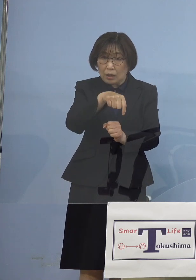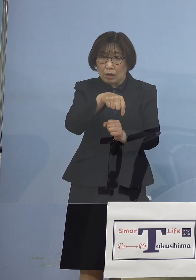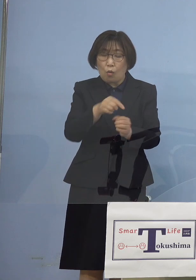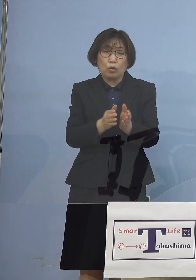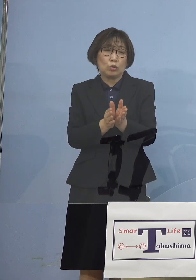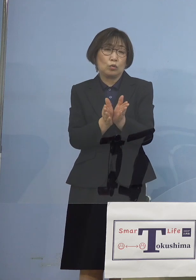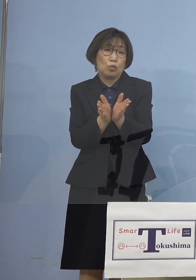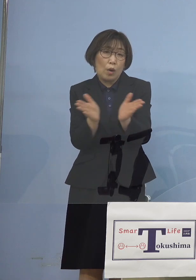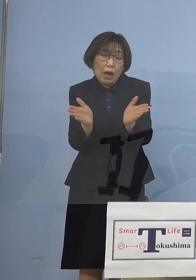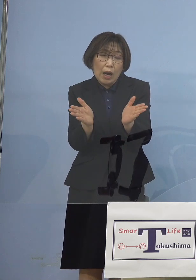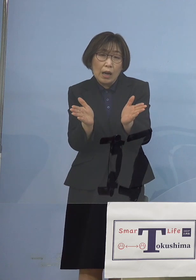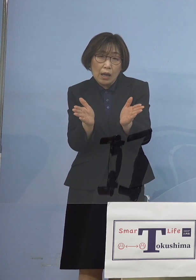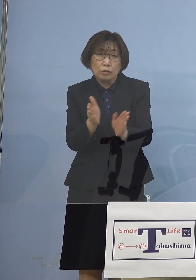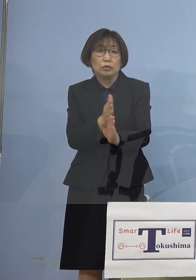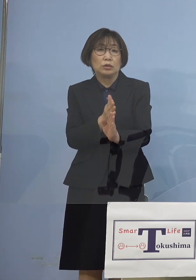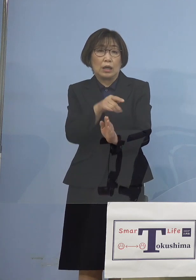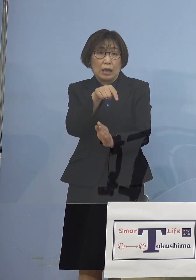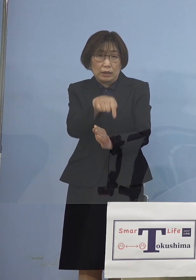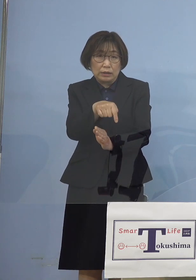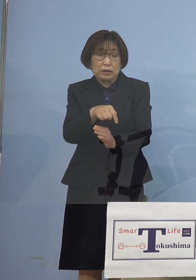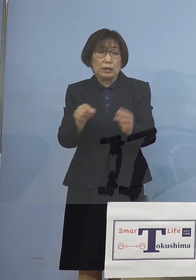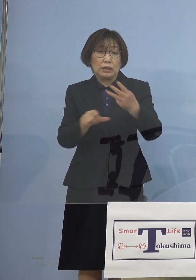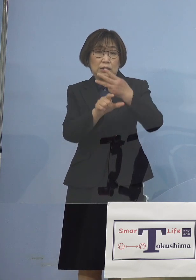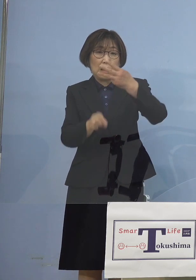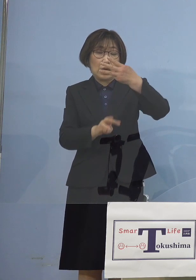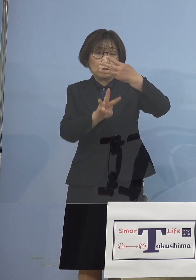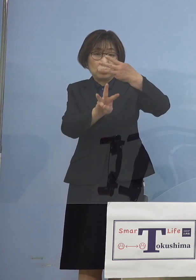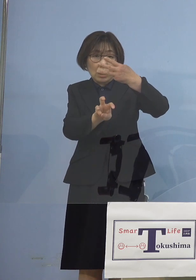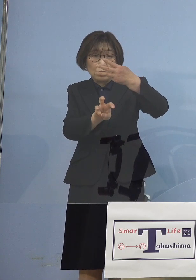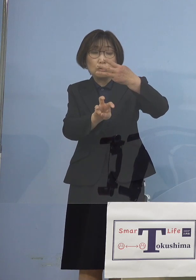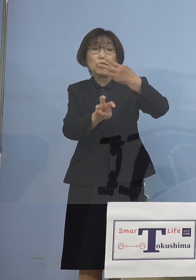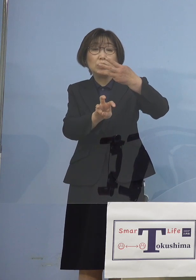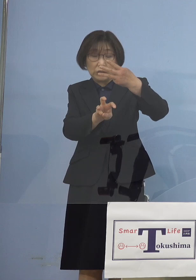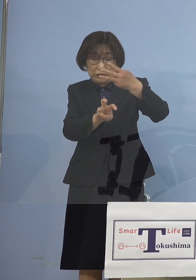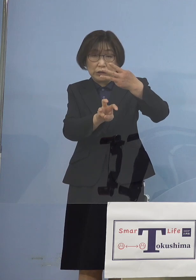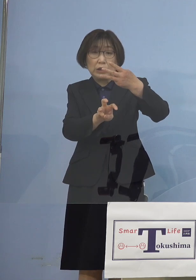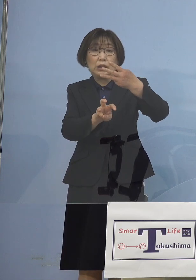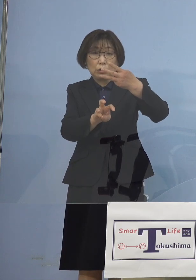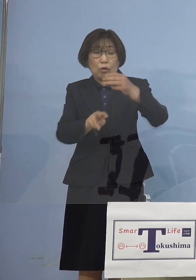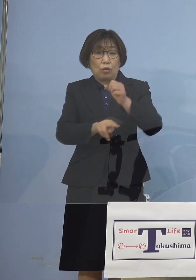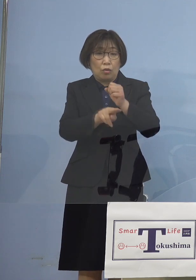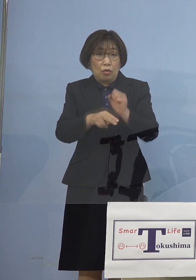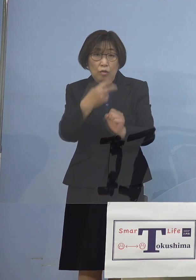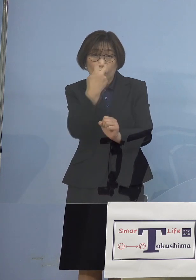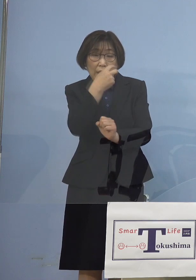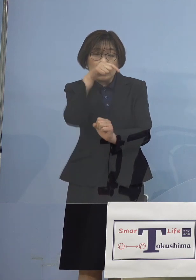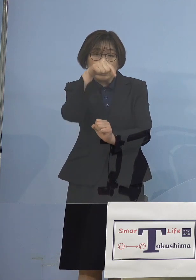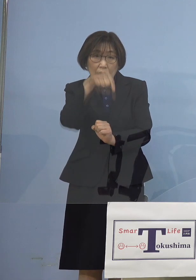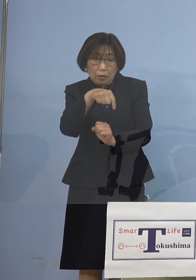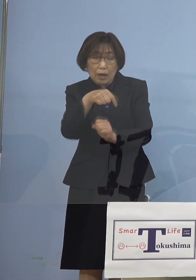しかもこの3月30日の検体検査 というのは 一体いつの検体だったのか